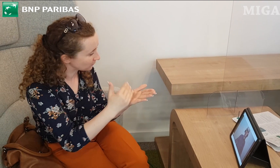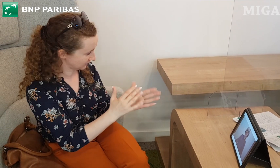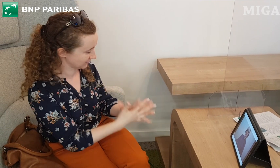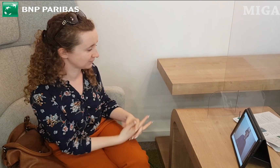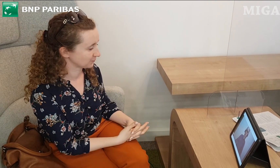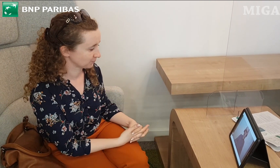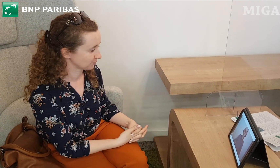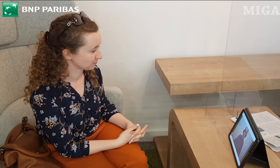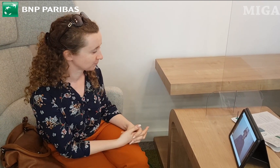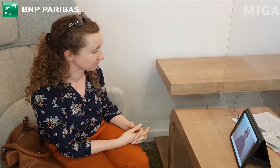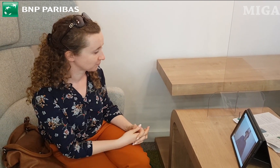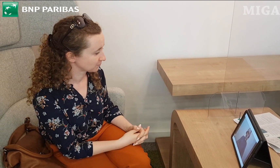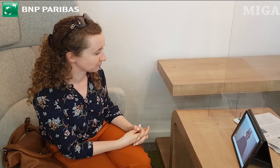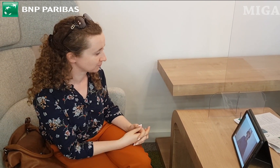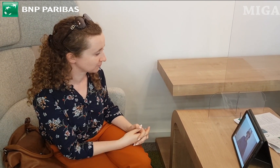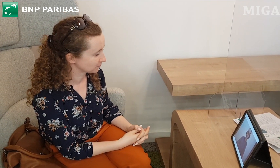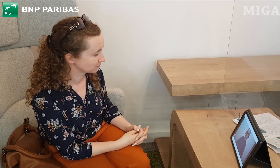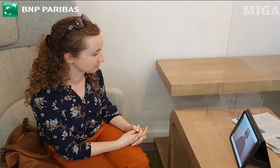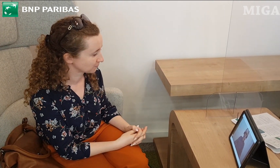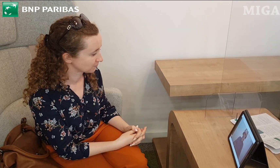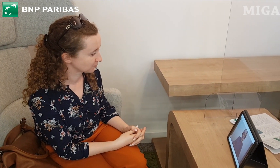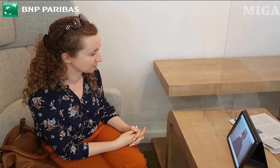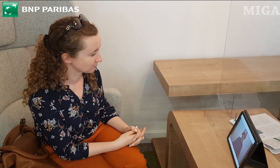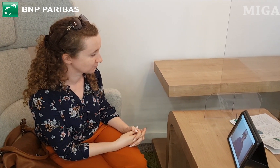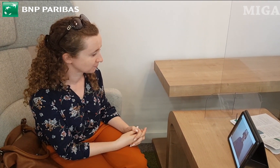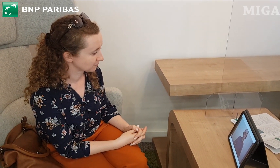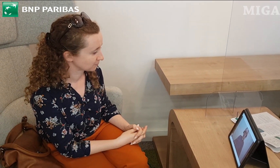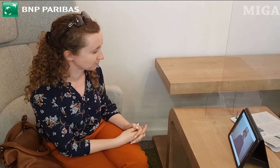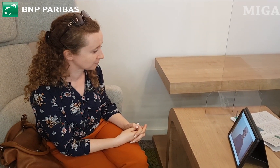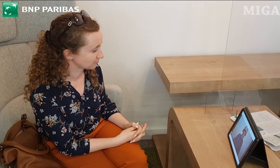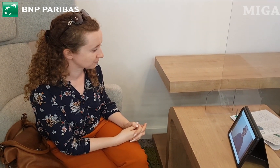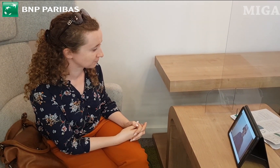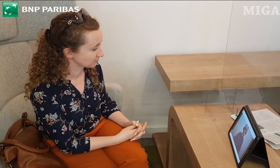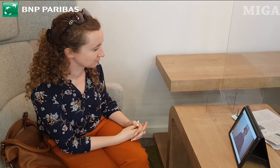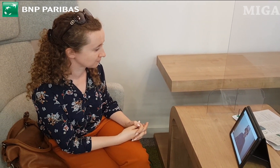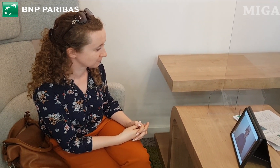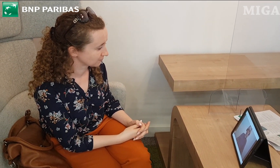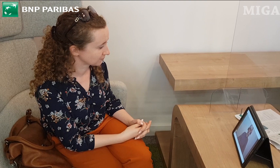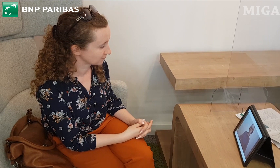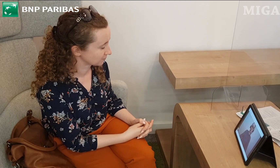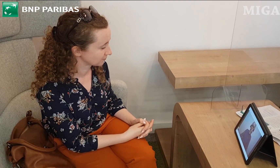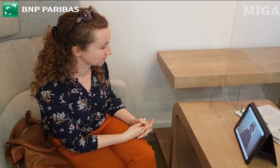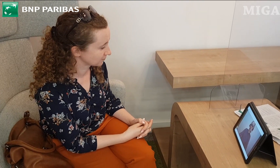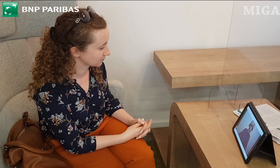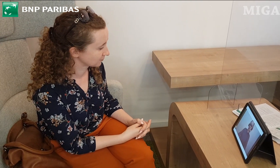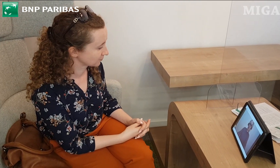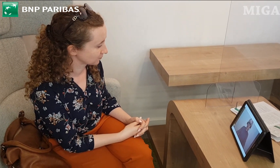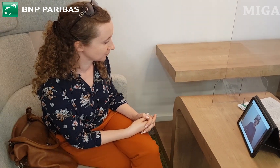Pani poprosi jakiś katalog o tych kartach z jakimś opisem, żeby mogła sobie spokojnie w domu poczytać na ten temat.